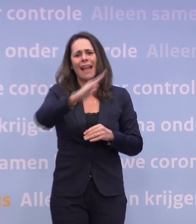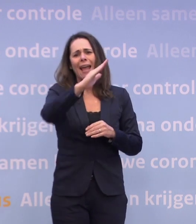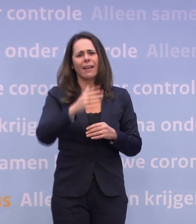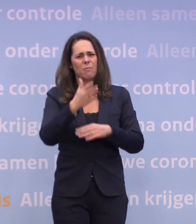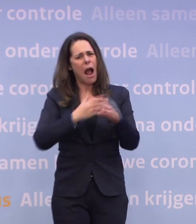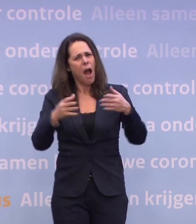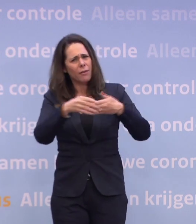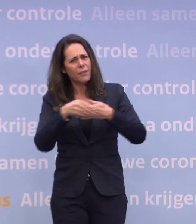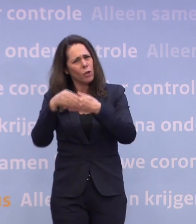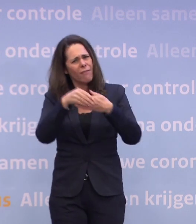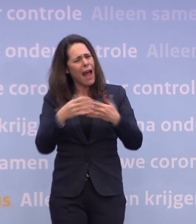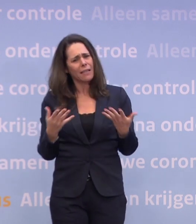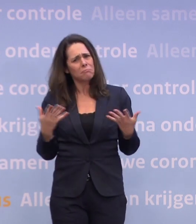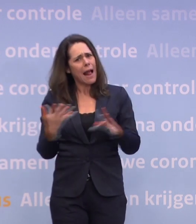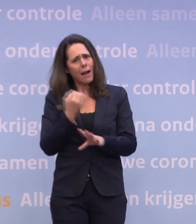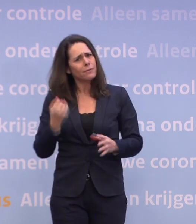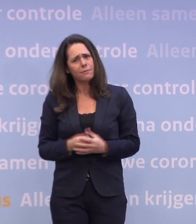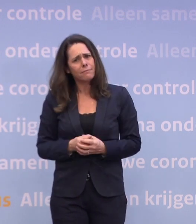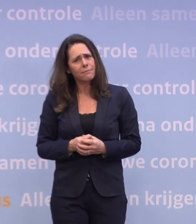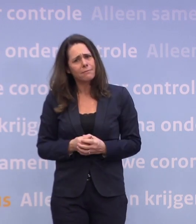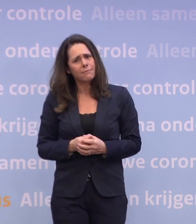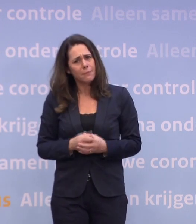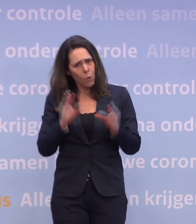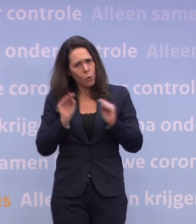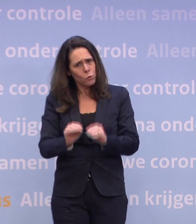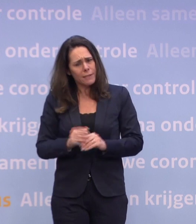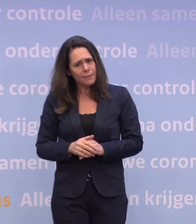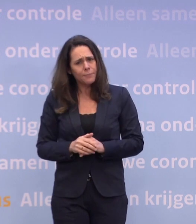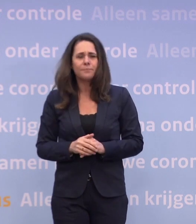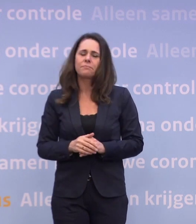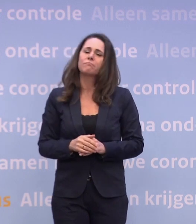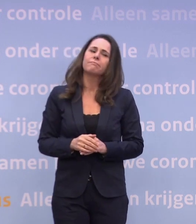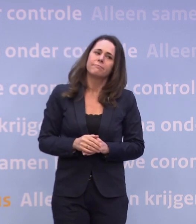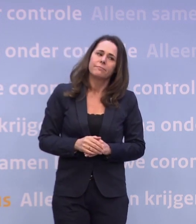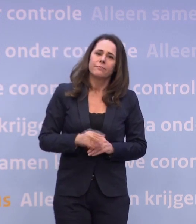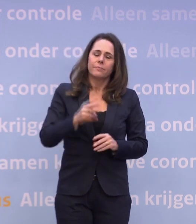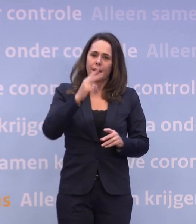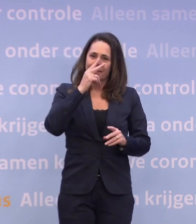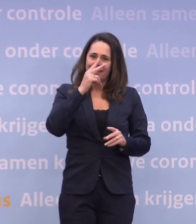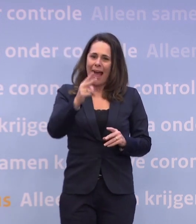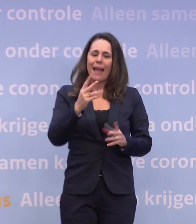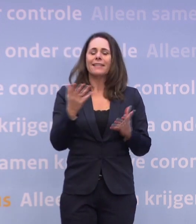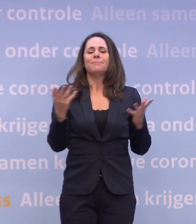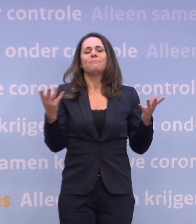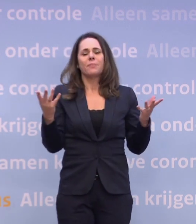...kunnen we toch nu wel concluderen met z'n allen: dat gaan we niet halen. Als we kijken naar hoe de remweg, tussen aanhalingstekens, zich ontwikkelt...